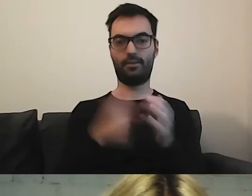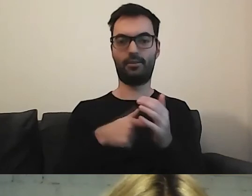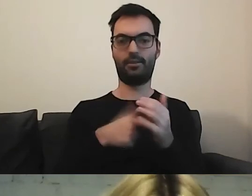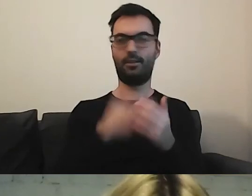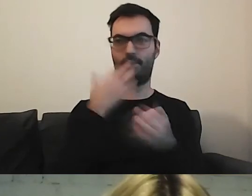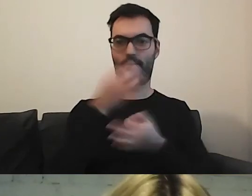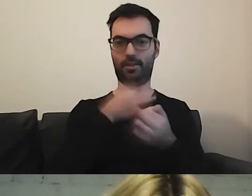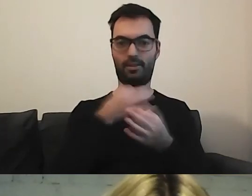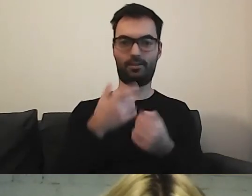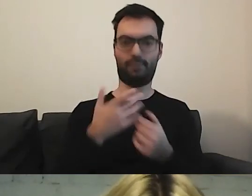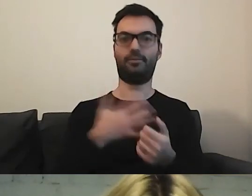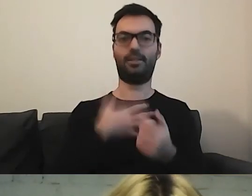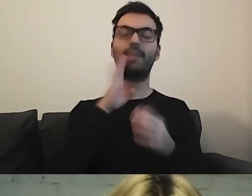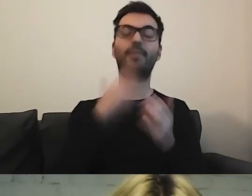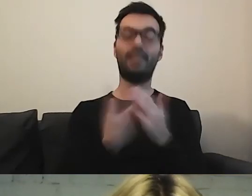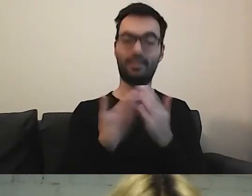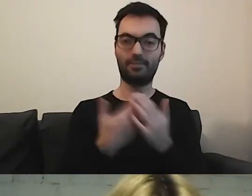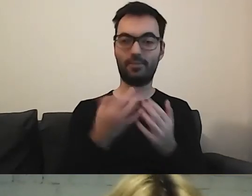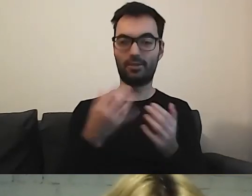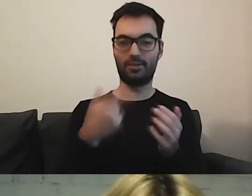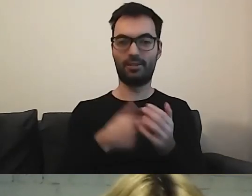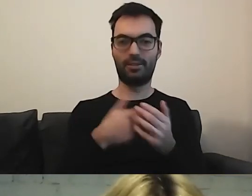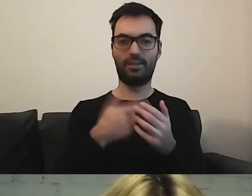Nie dlatego, że nie było zainteresowania.